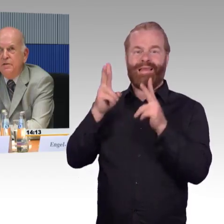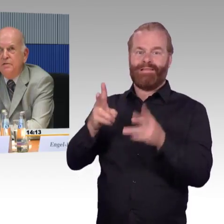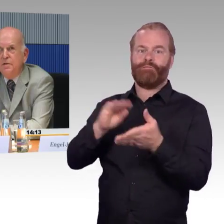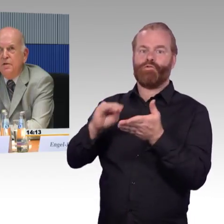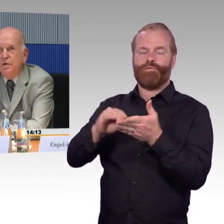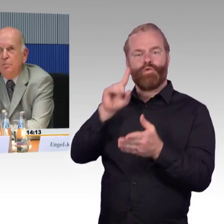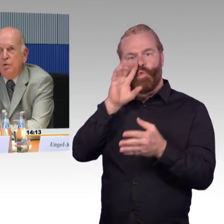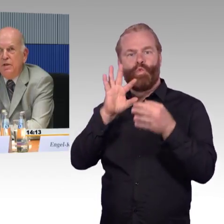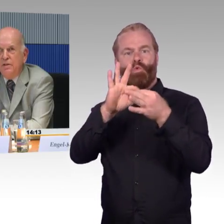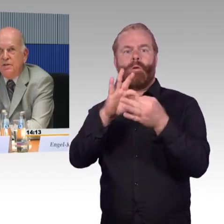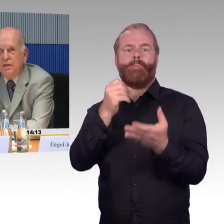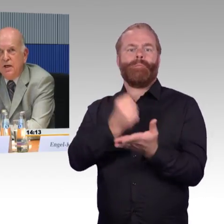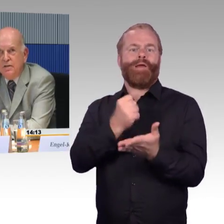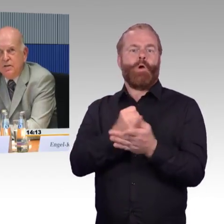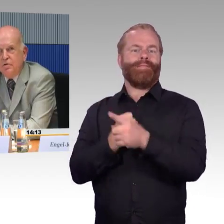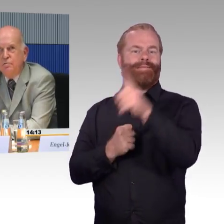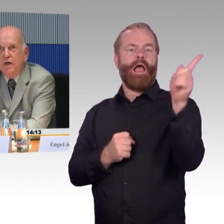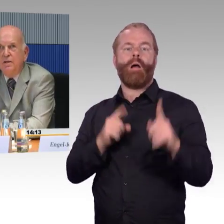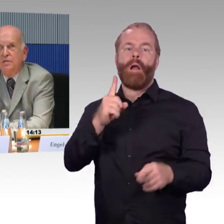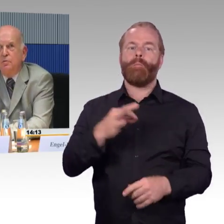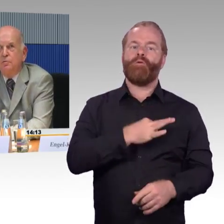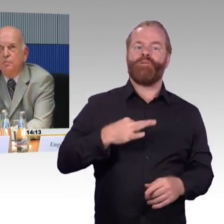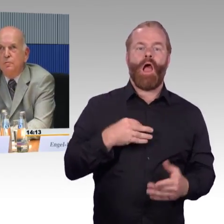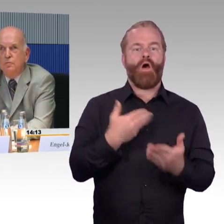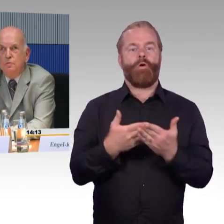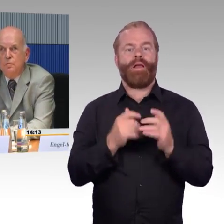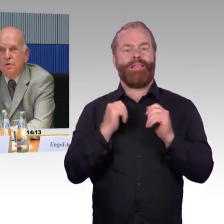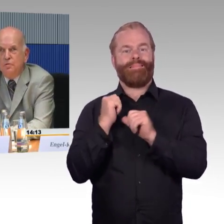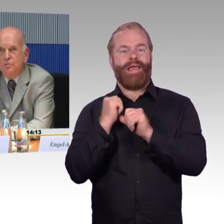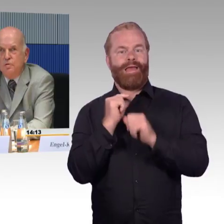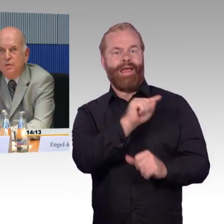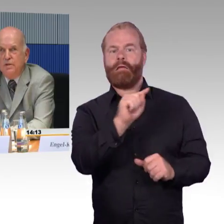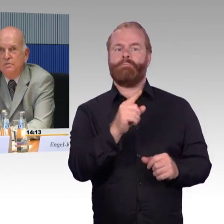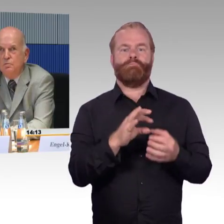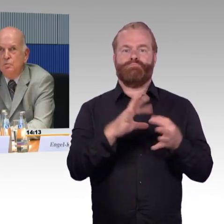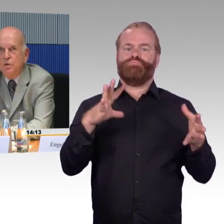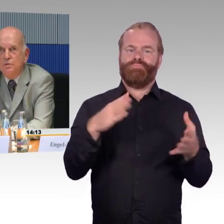die Moblitätszentrale der Deutschen Bahn angerufen und um Unterstützung gebeten.